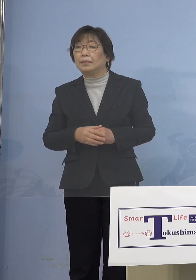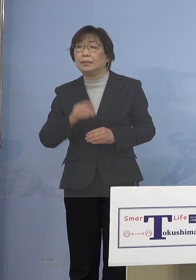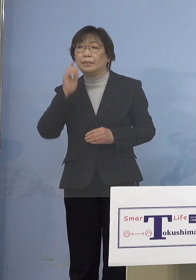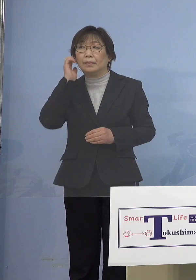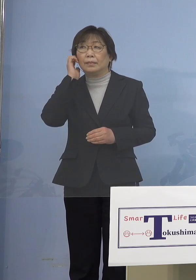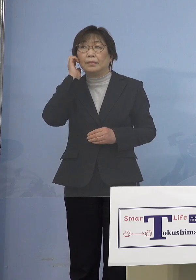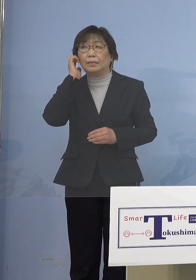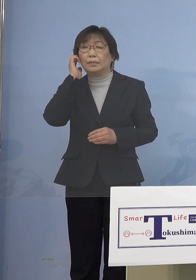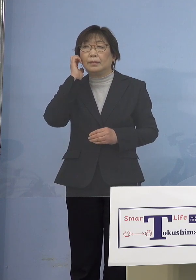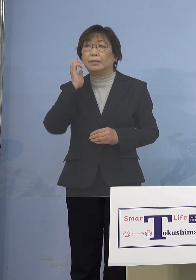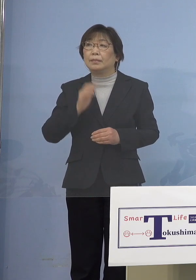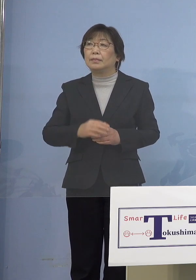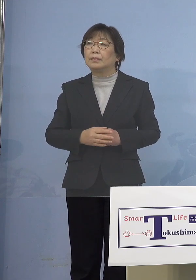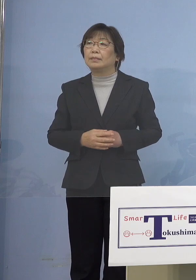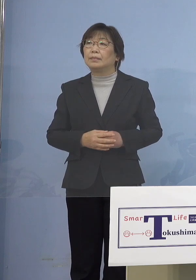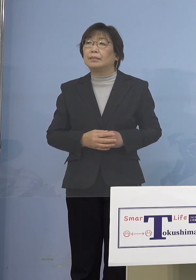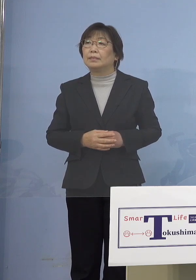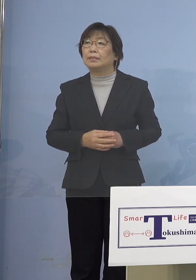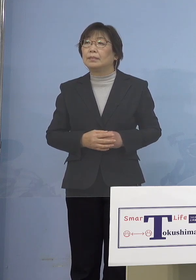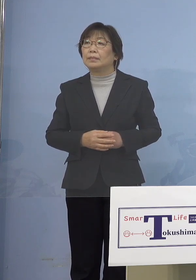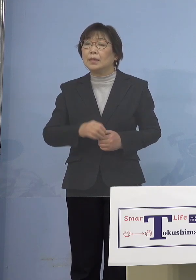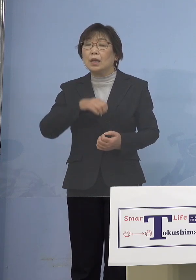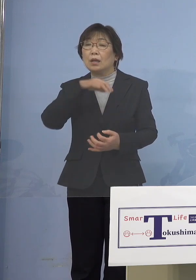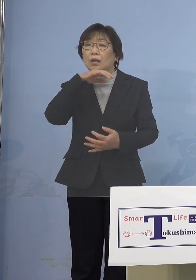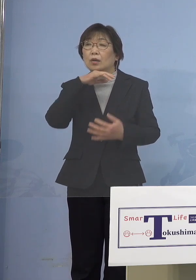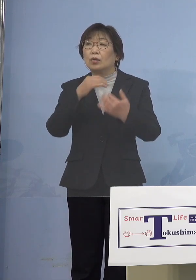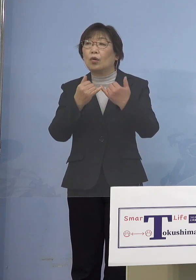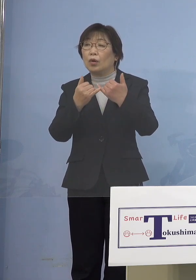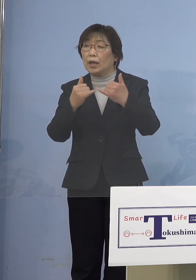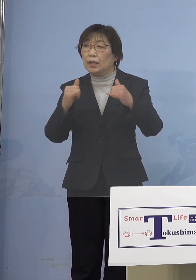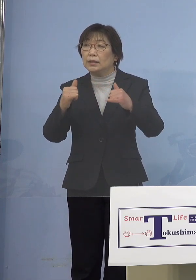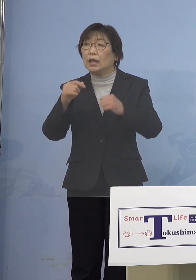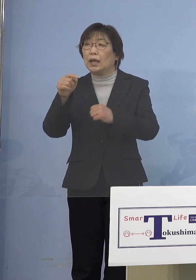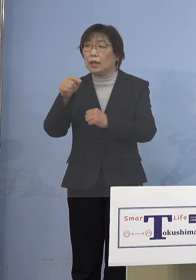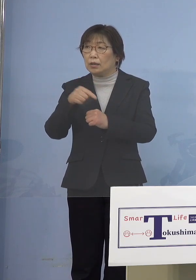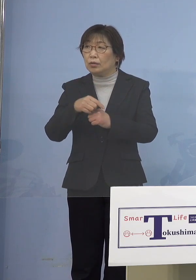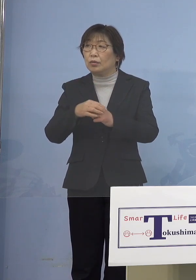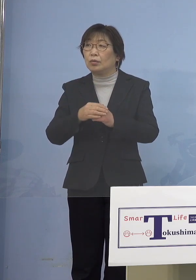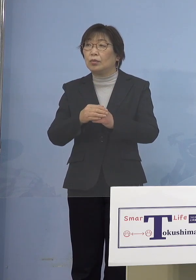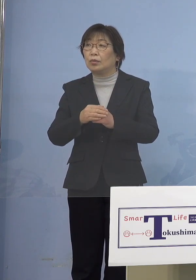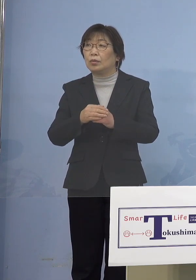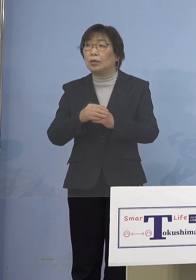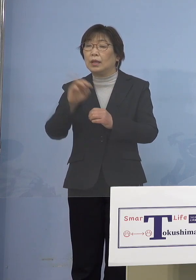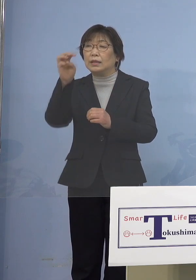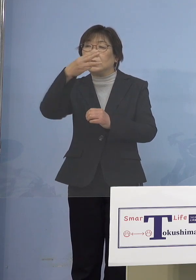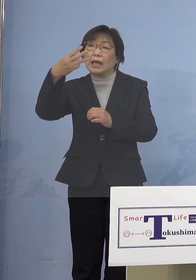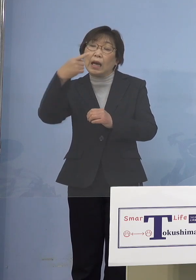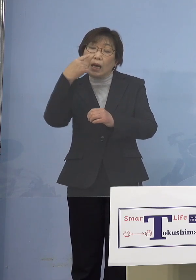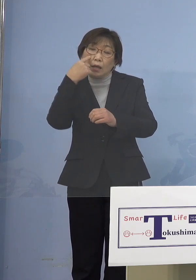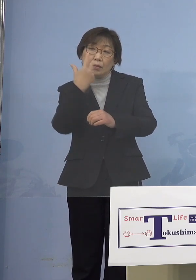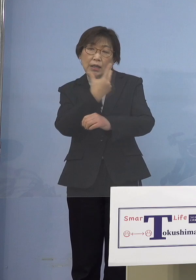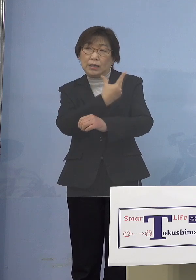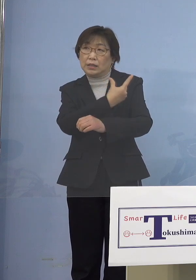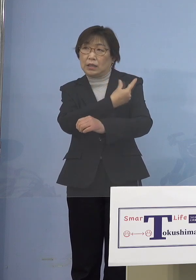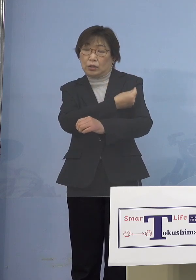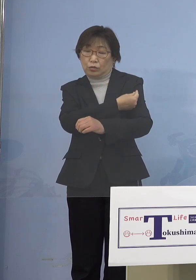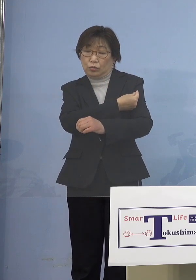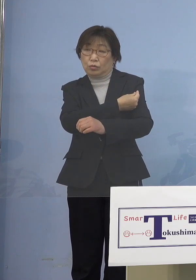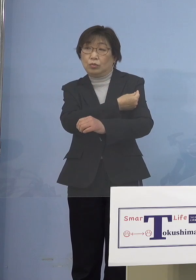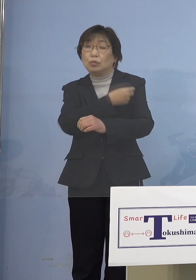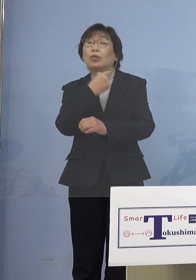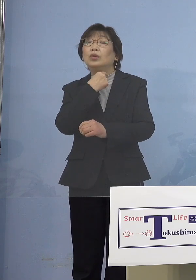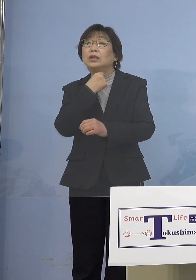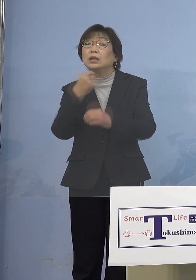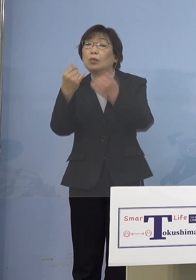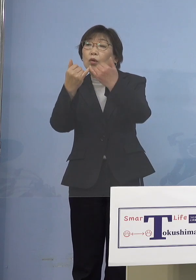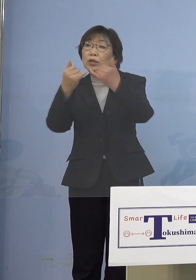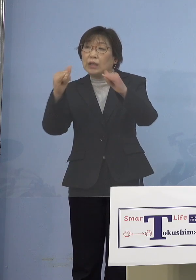逆に言うと高齢者の方の3回目接種の 希望が想定よりも少ないというか